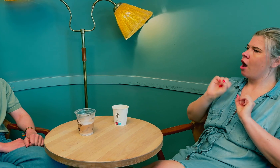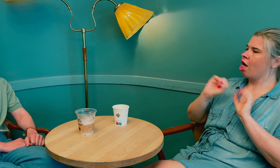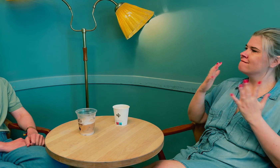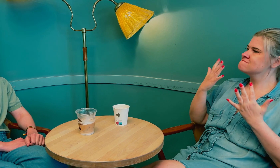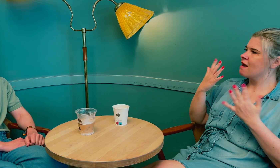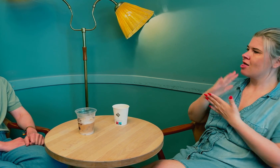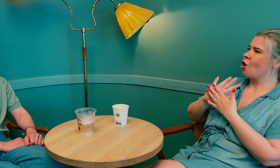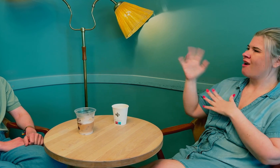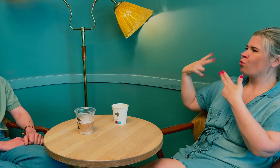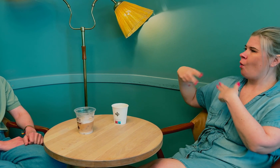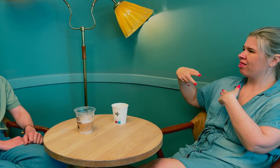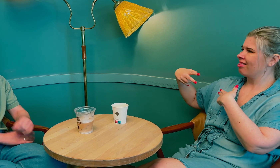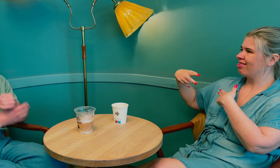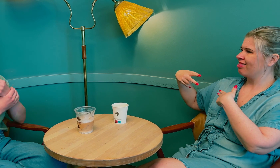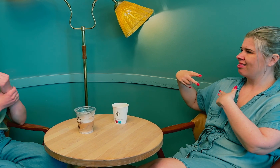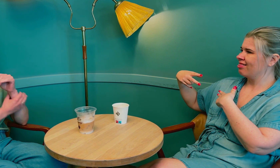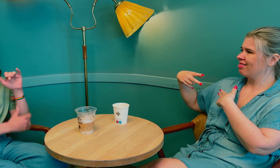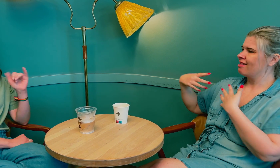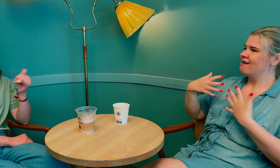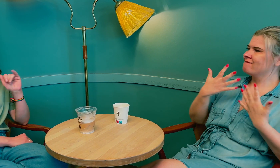Det ble også tydelig avklart hva tolkens rolle er, –